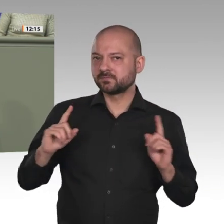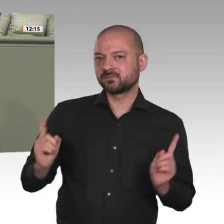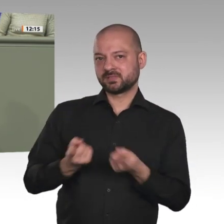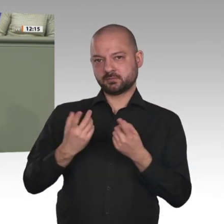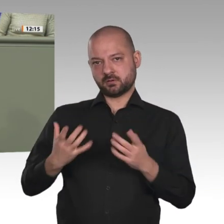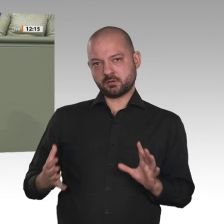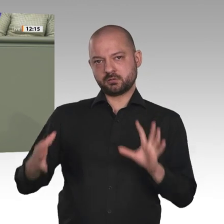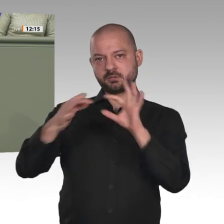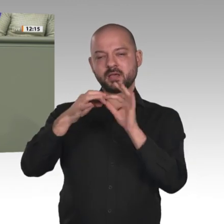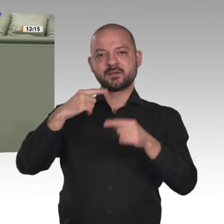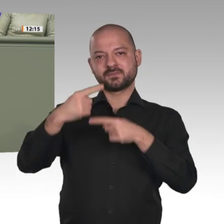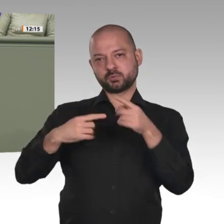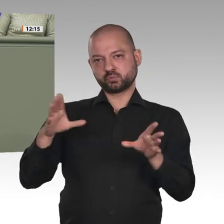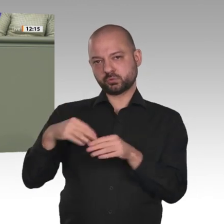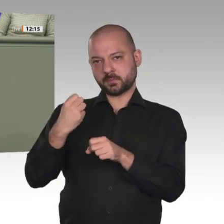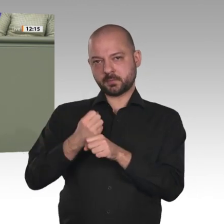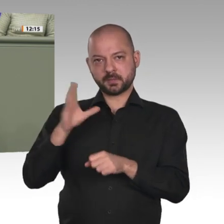im Sudan zu unterstützen.